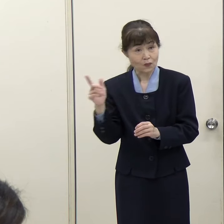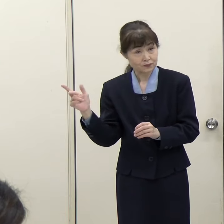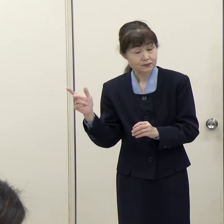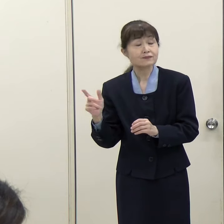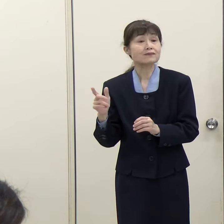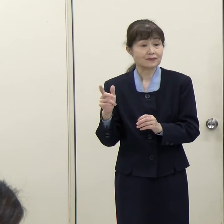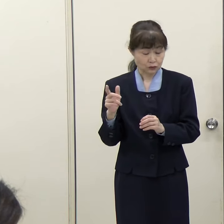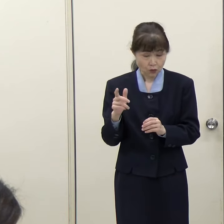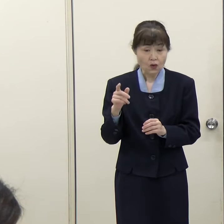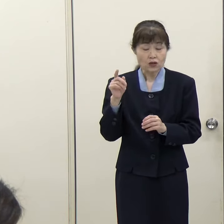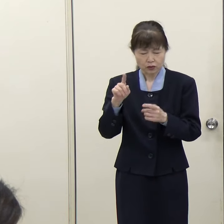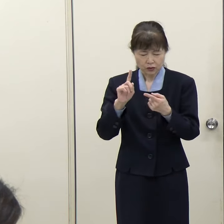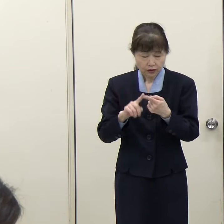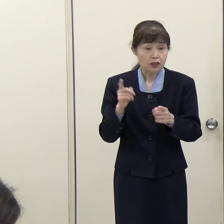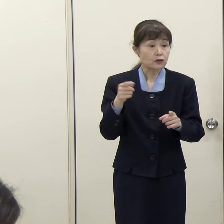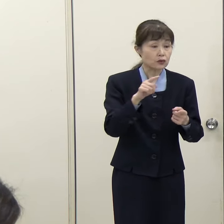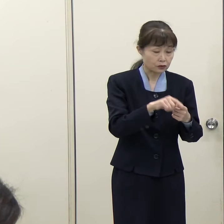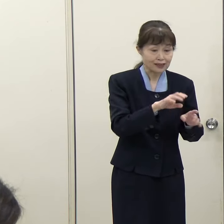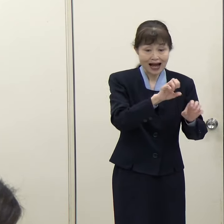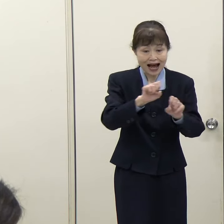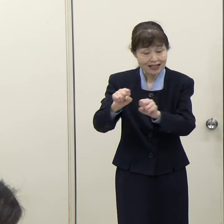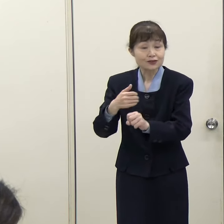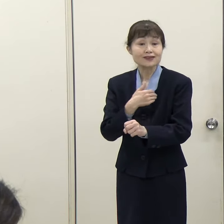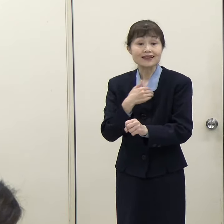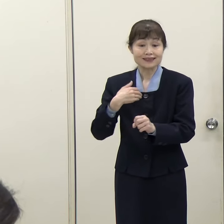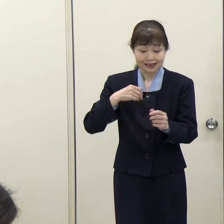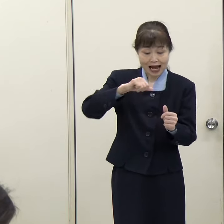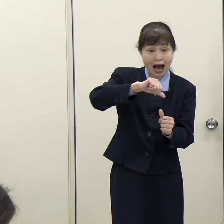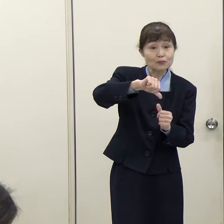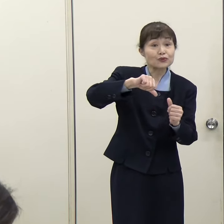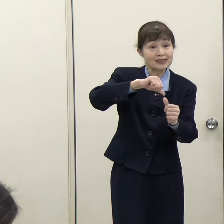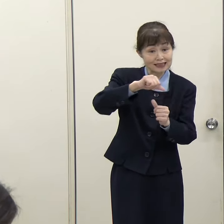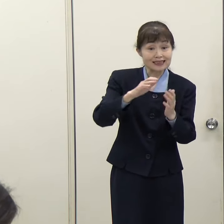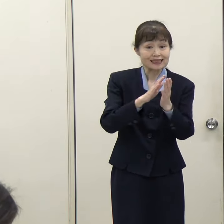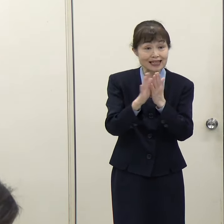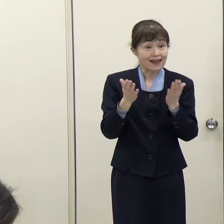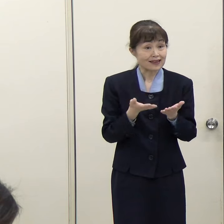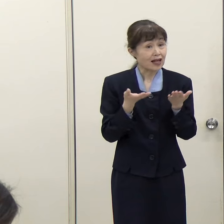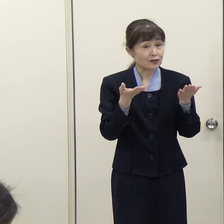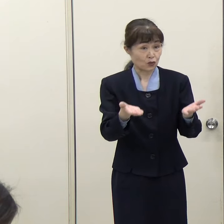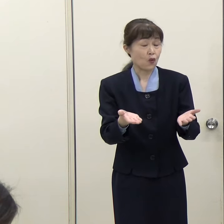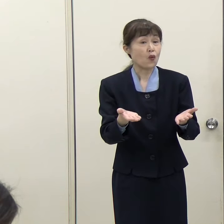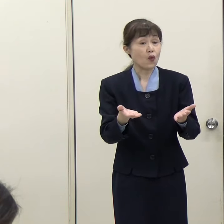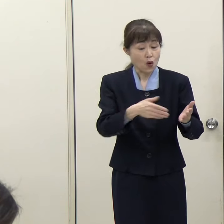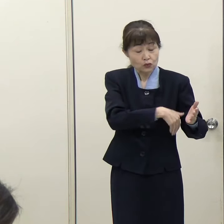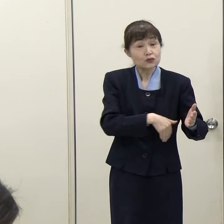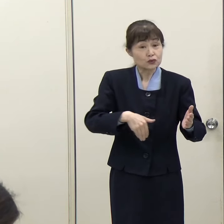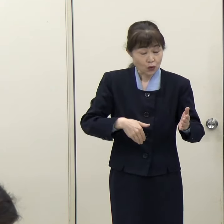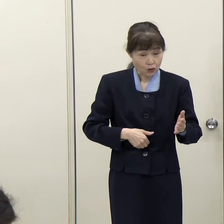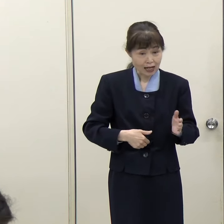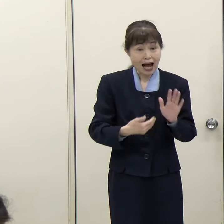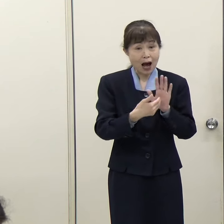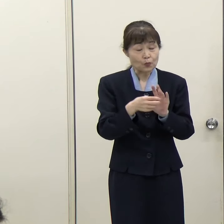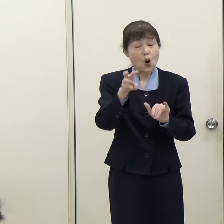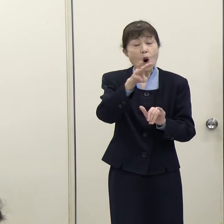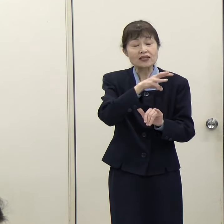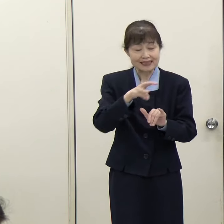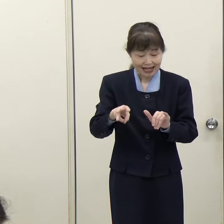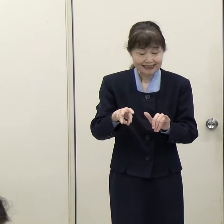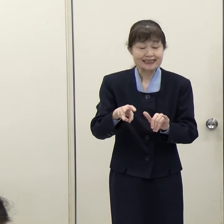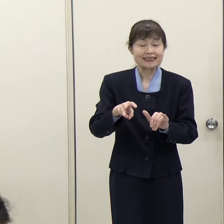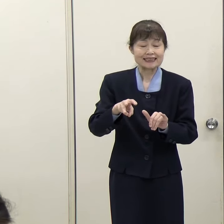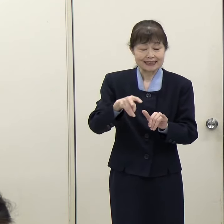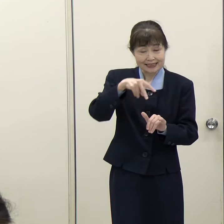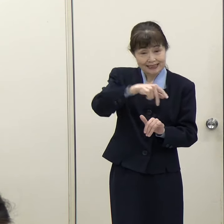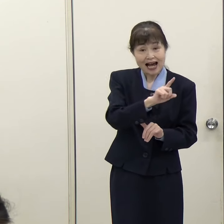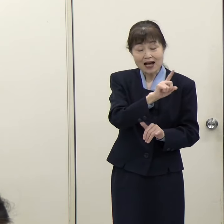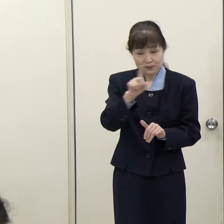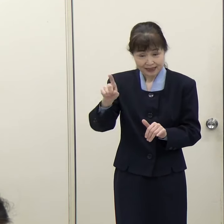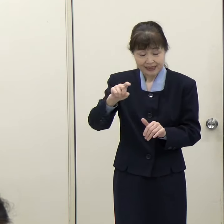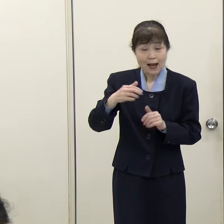リアルタイムで把握できるアプリを県が提供しています。「ふくおか防災ナビ・まもるくん」という防災アプリです。